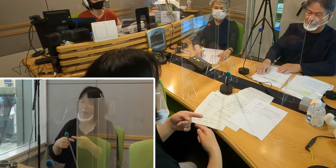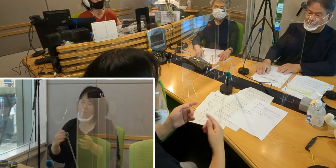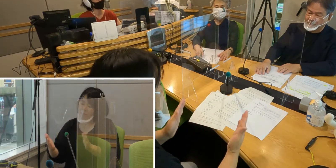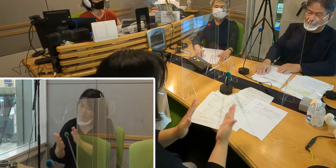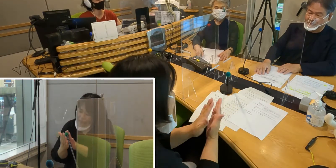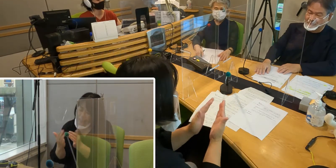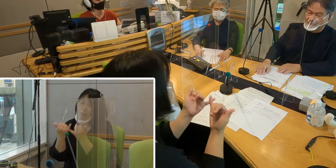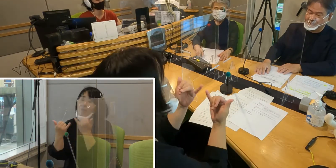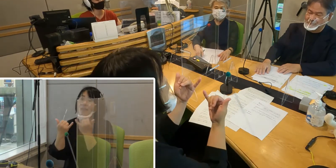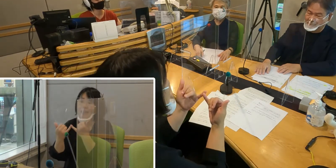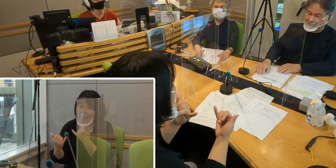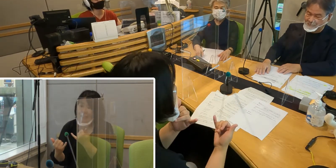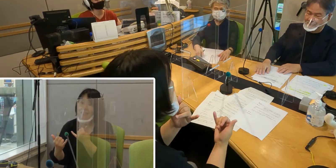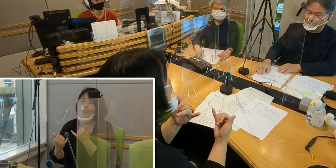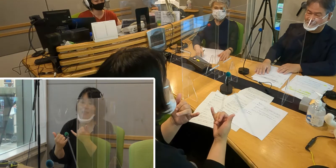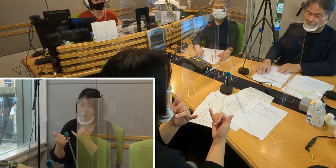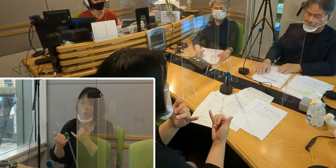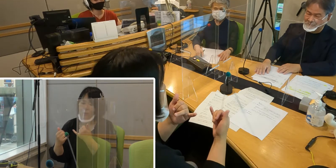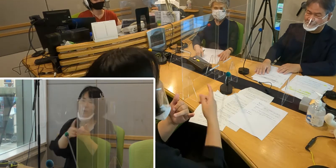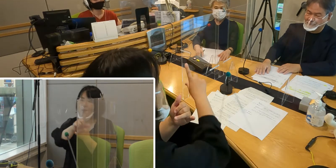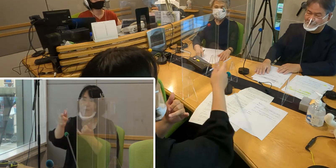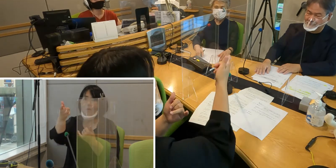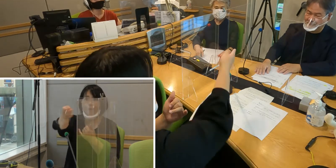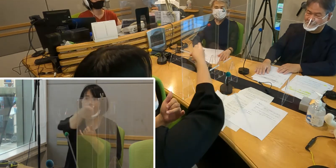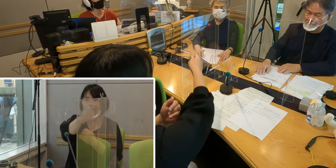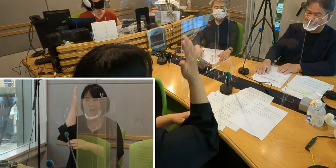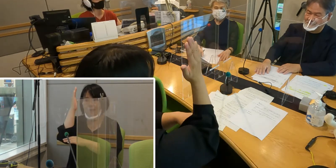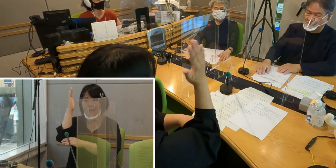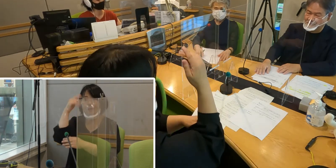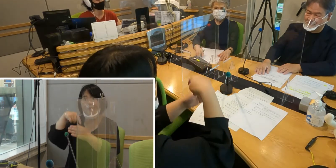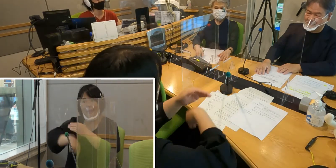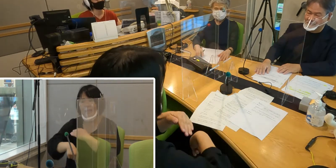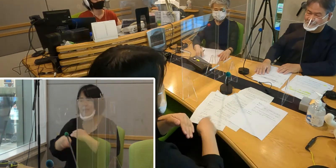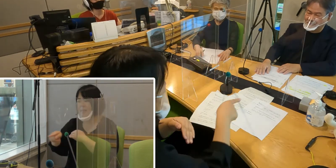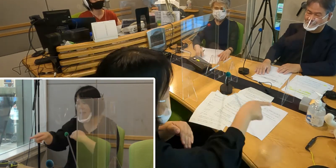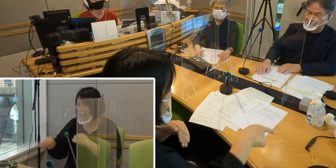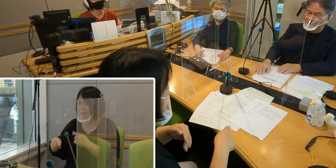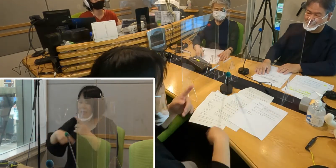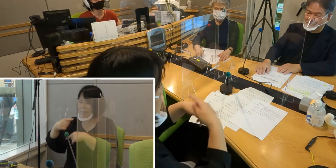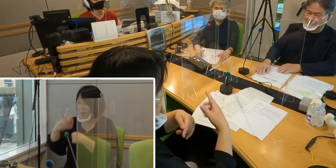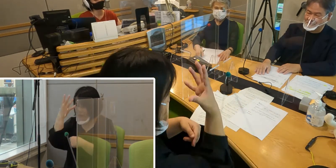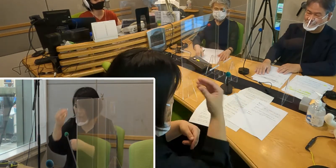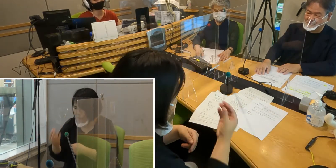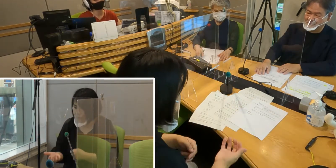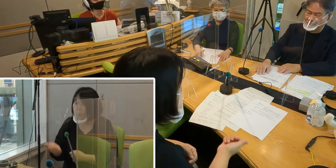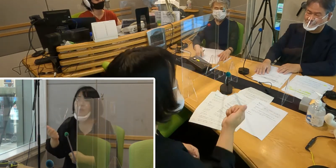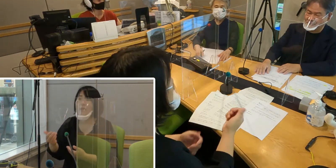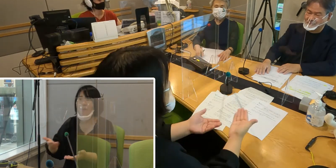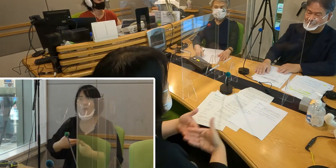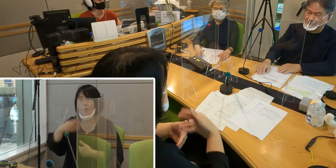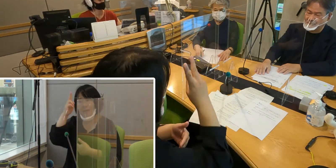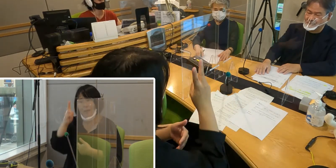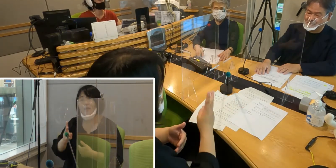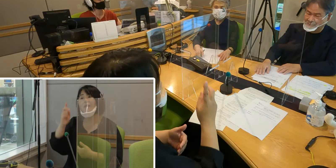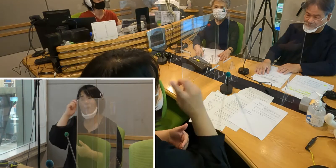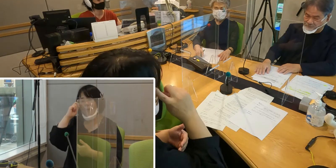活動として教えていただきました。 小さな子どもたちにも こういうふうに興味を持っていける活動というのを